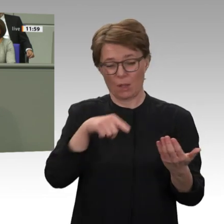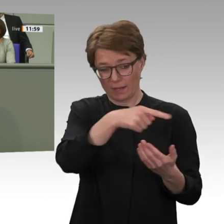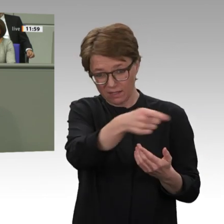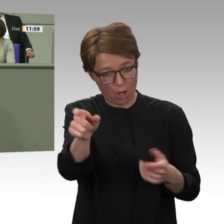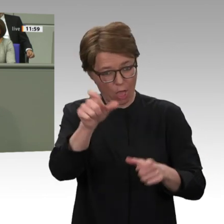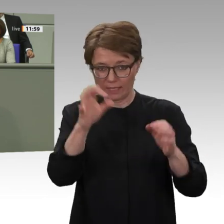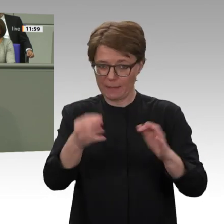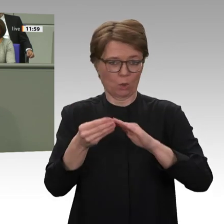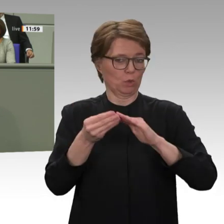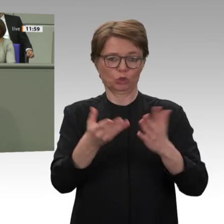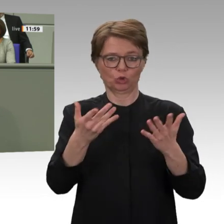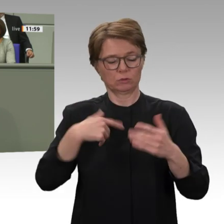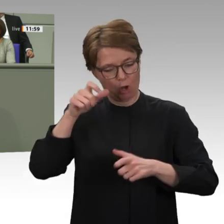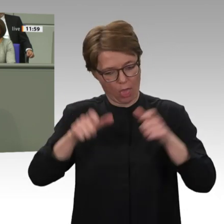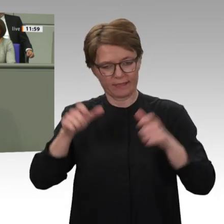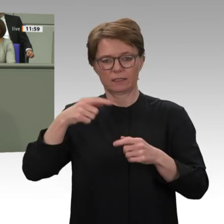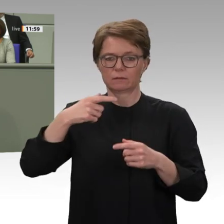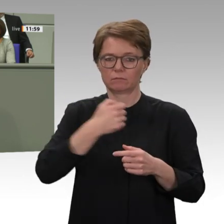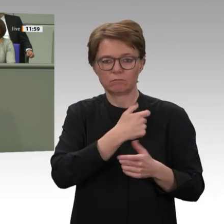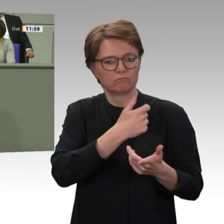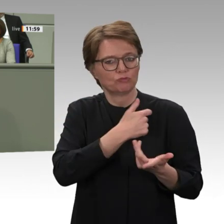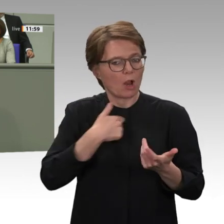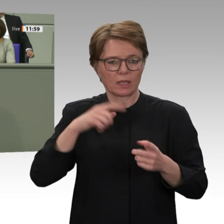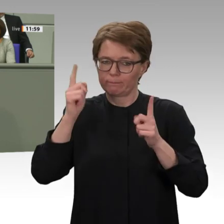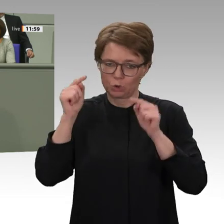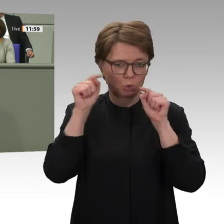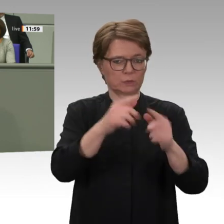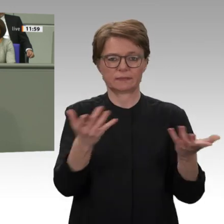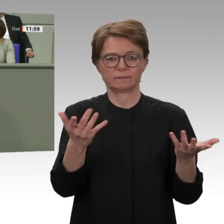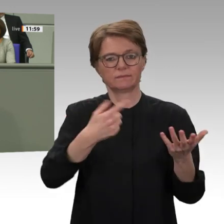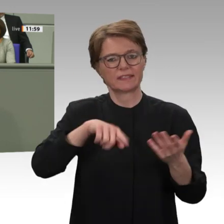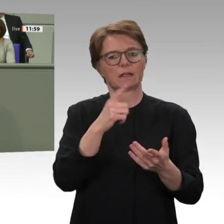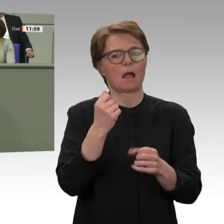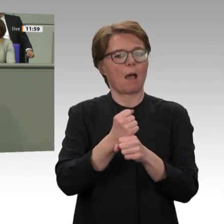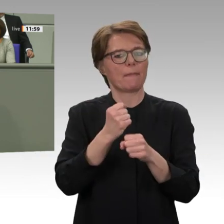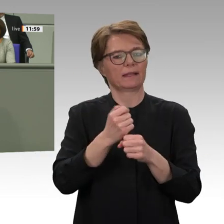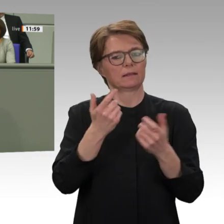Herren von der Koalition, es ist gut, dass Sie das in Ihrem Antrag auch so sehen. Allerdings